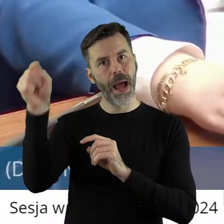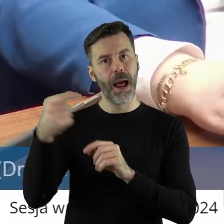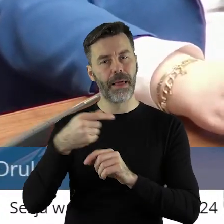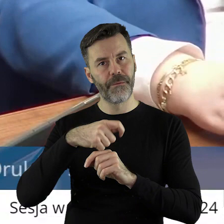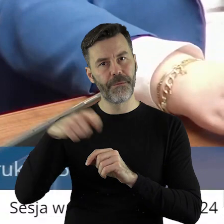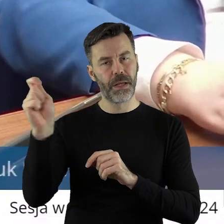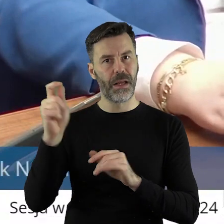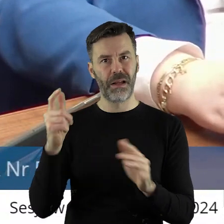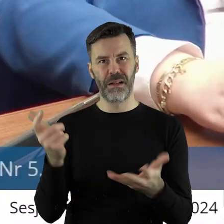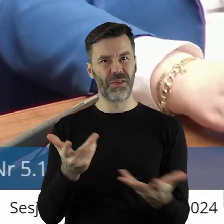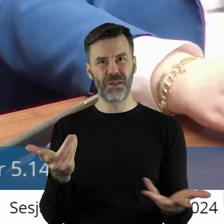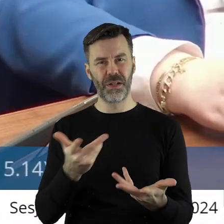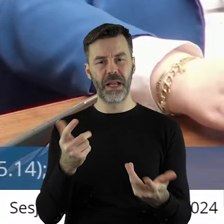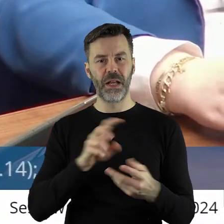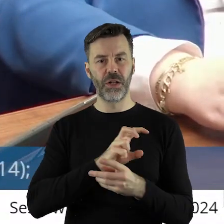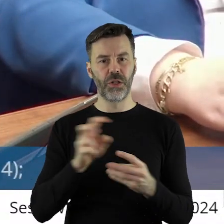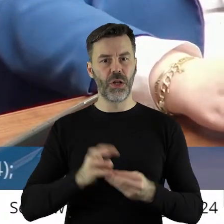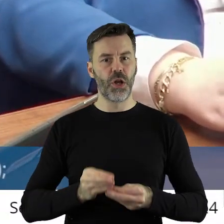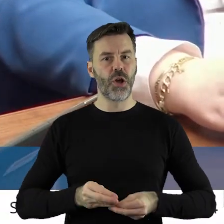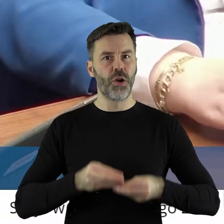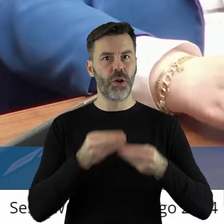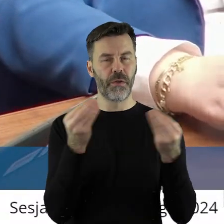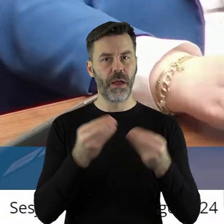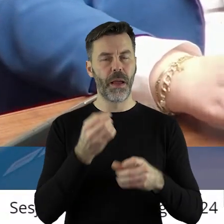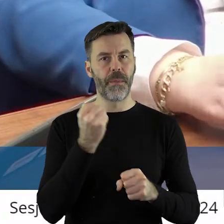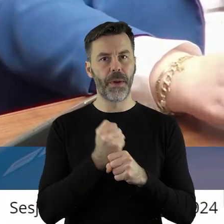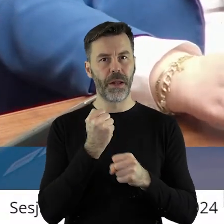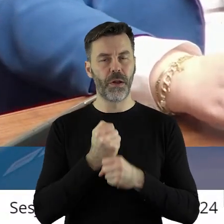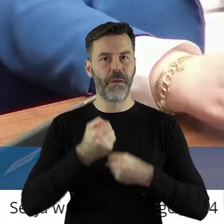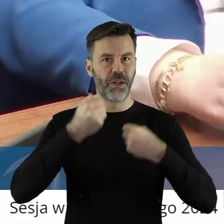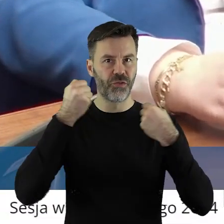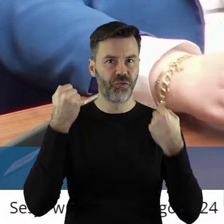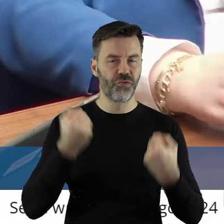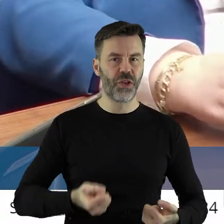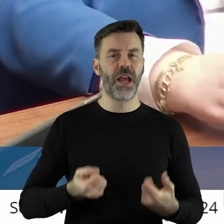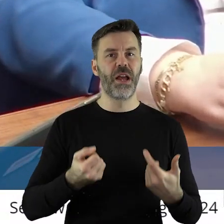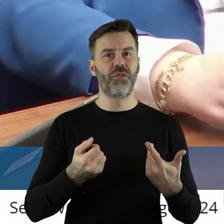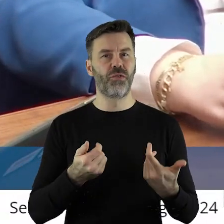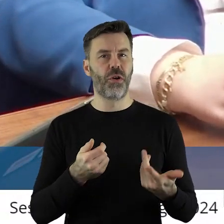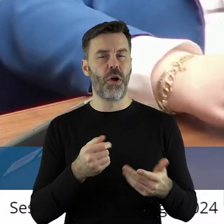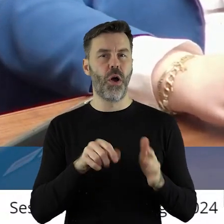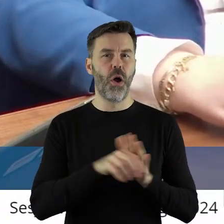dalej rozwijać i ciężko pracować, świątek piątek i niedziela.